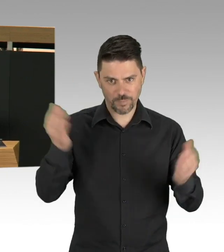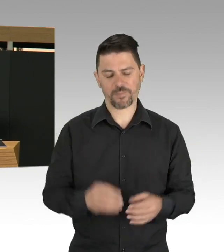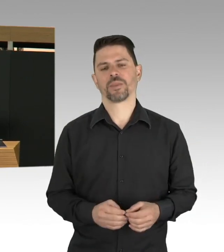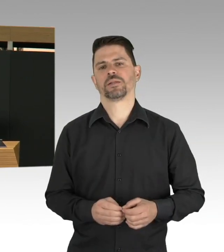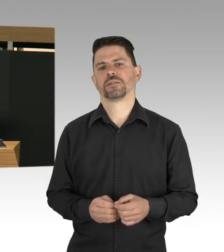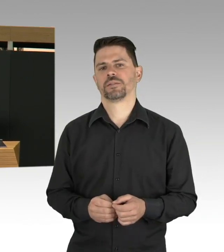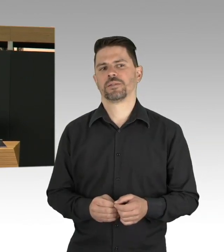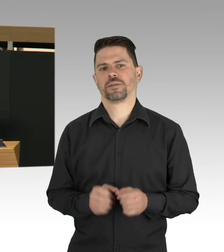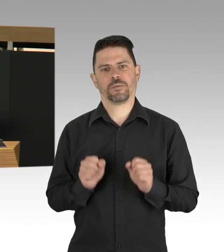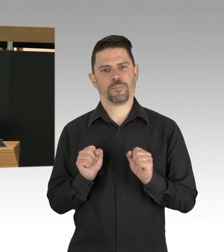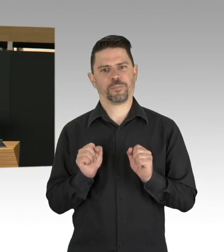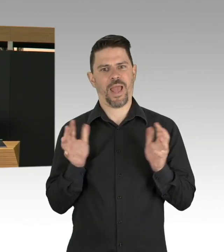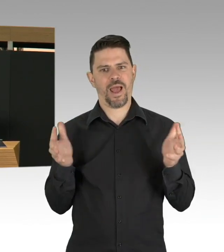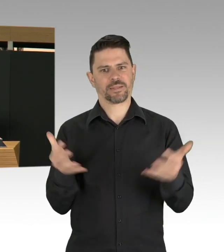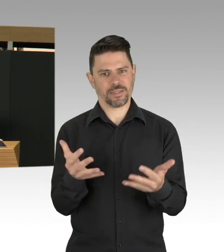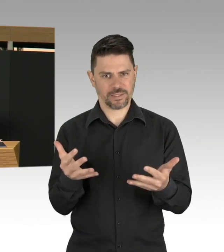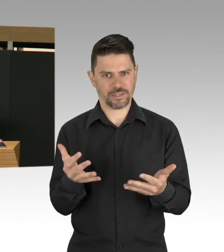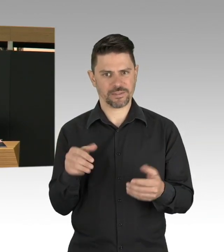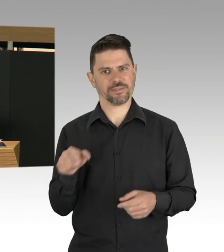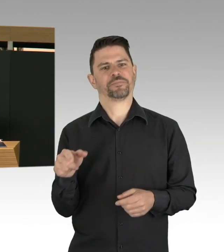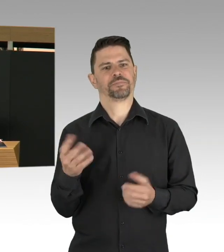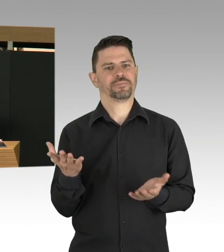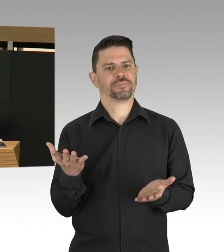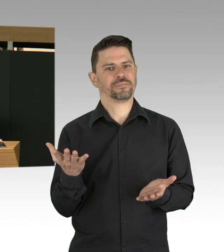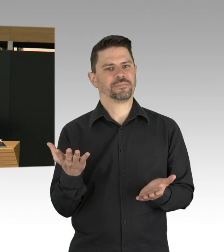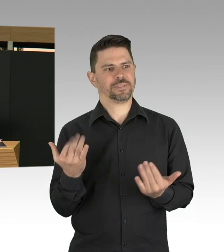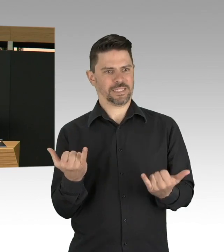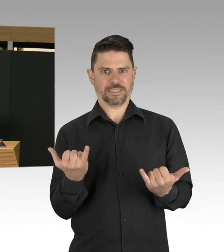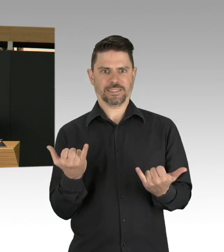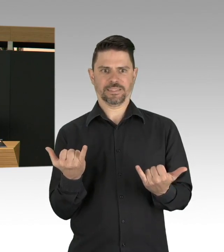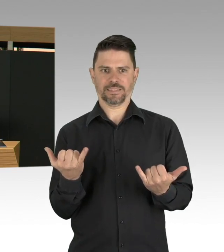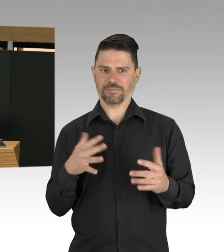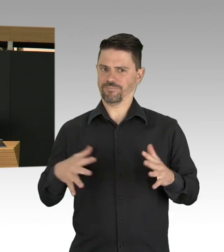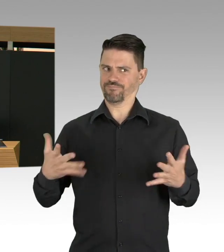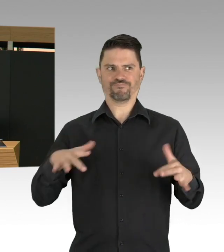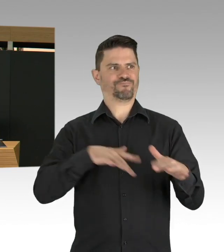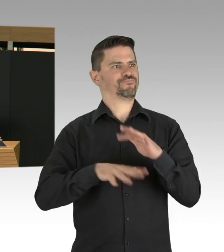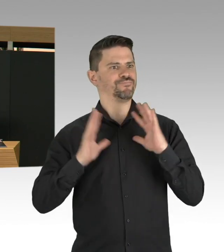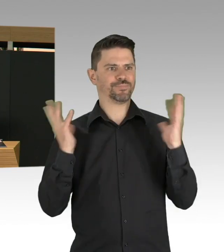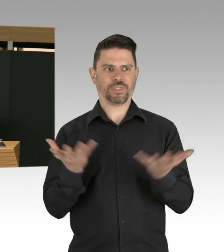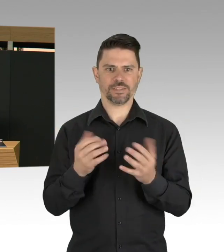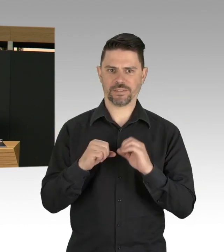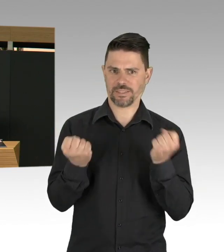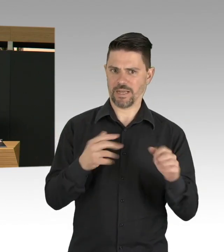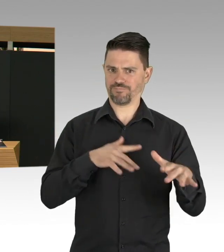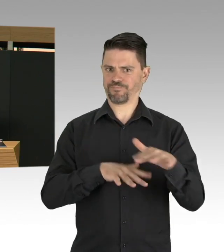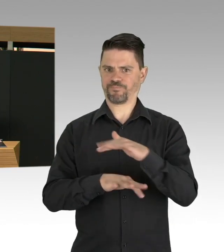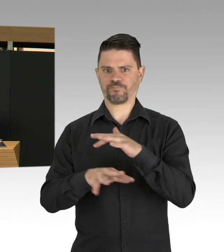Die Krankheit COVID-19, eine ansteckende Krankheit, breitet sich weltweit unkontrolliert aus und ja,